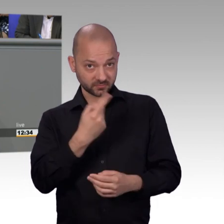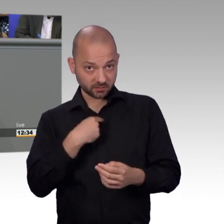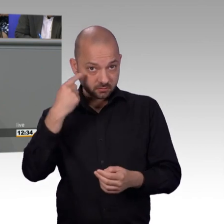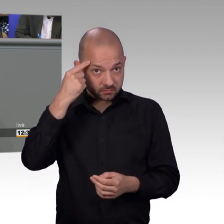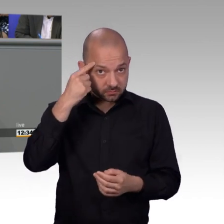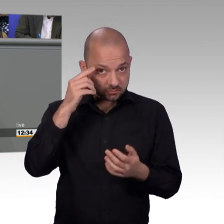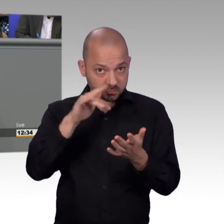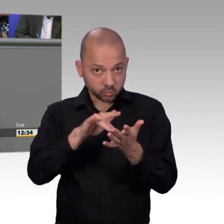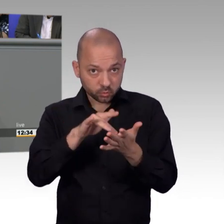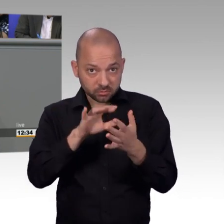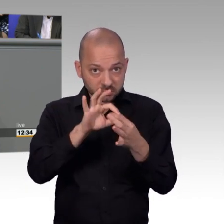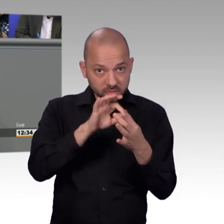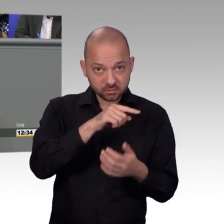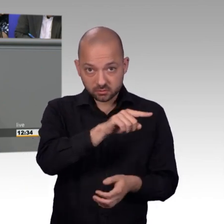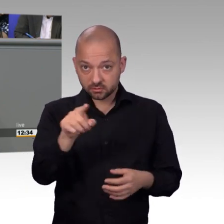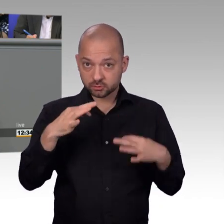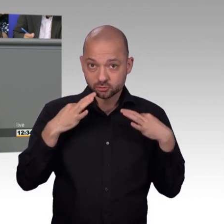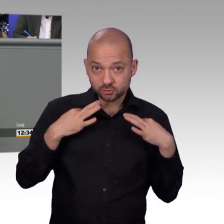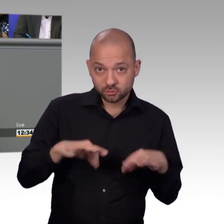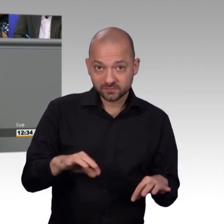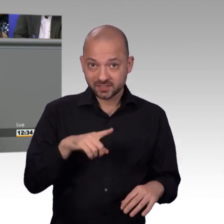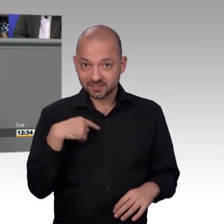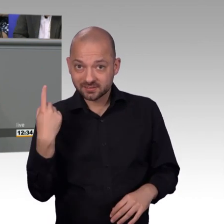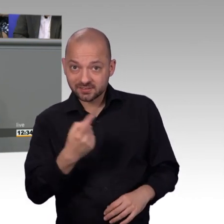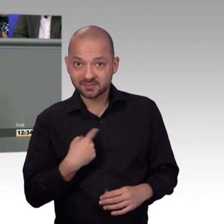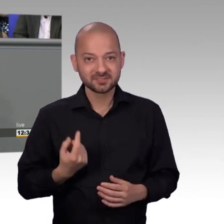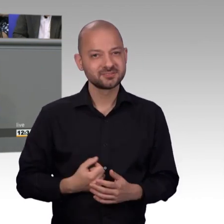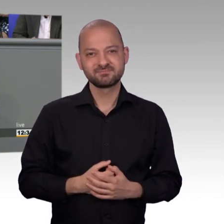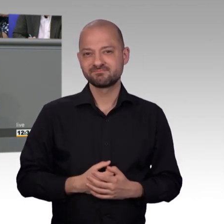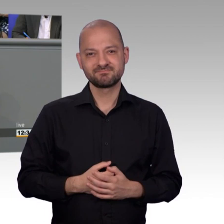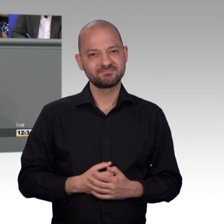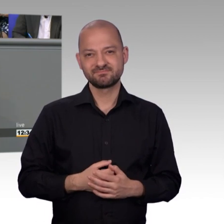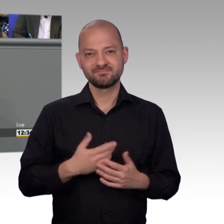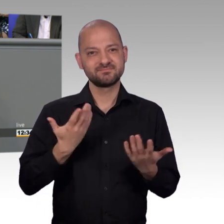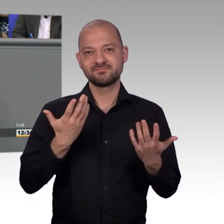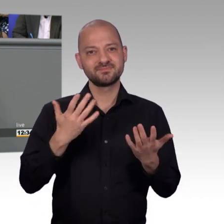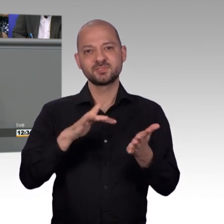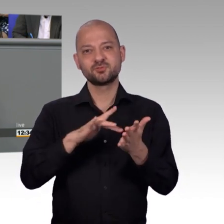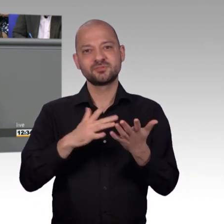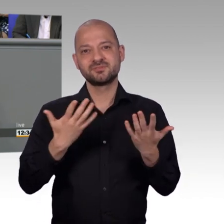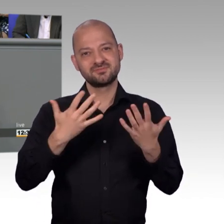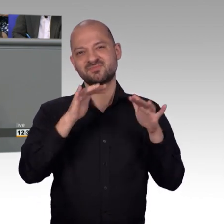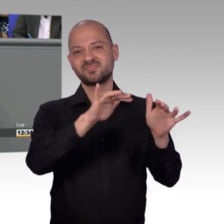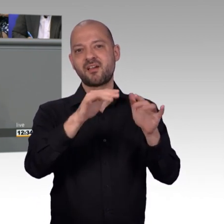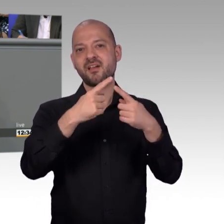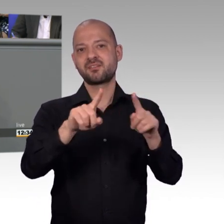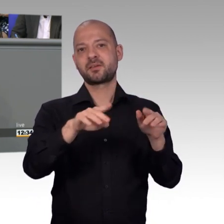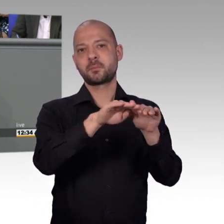Menschen hinterher angefragt haben, was denn aus ihrer Petition geworden ist. Und ich dann im Petitionsreferat angerufen habe und gesagt, hier hat mich ein Bürger angesprochen, die Petition sei ja gar nicht